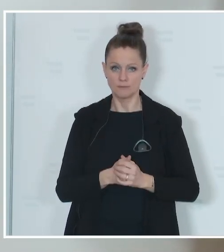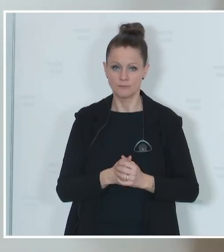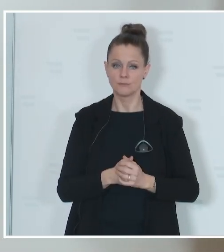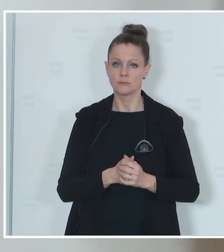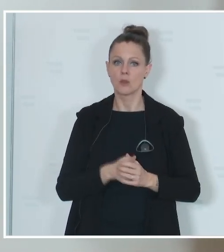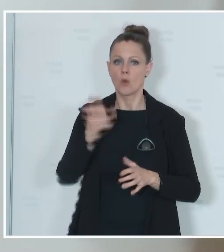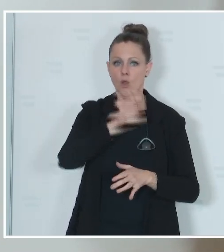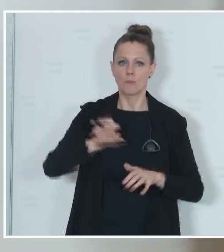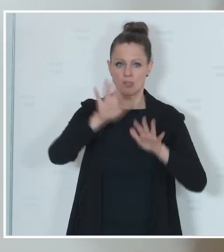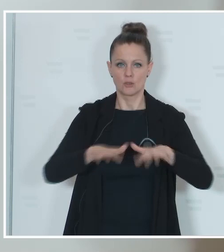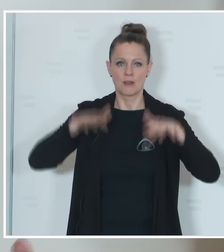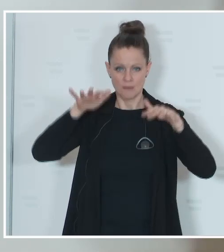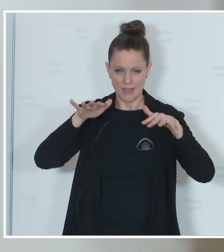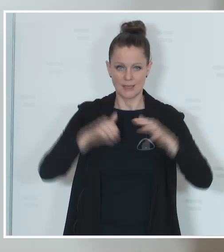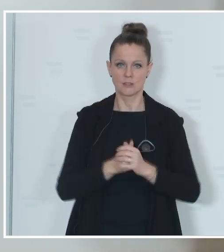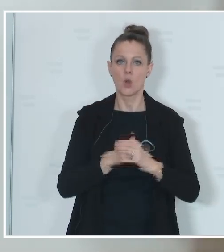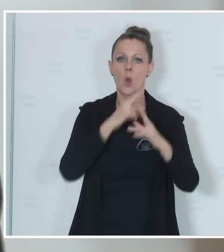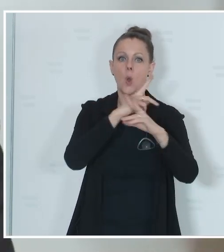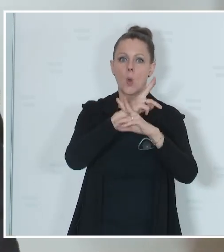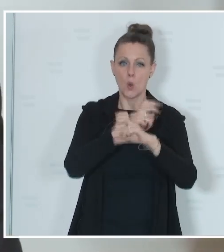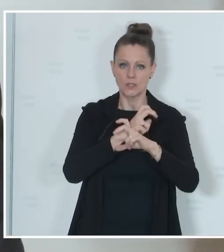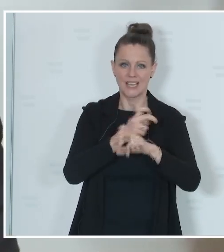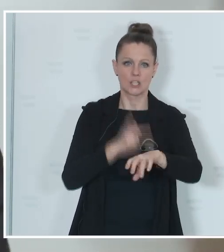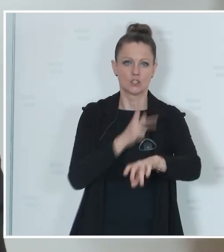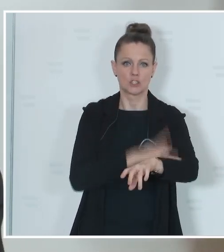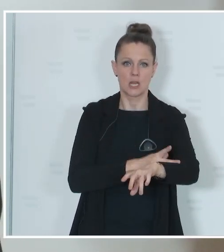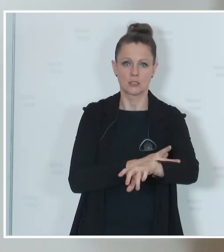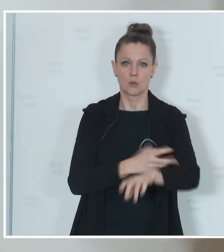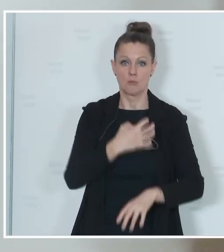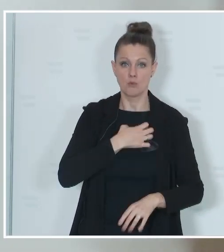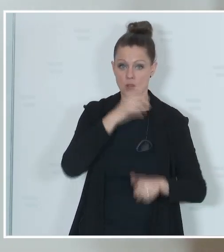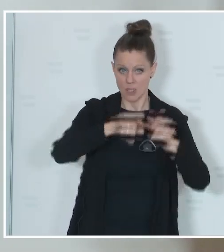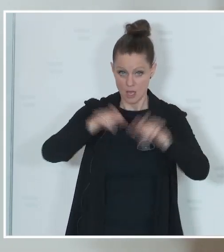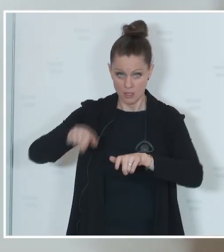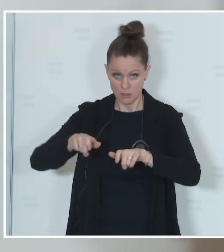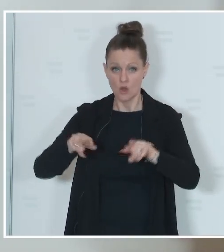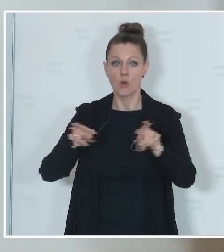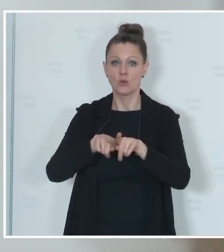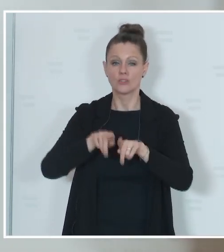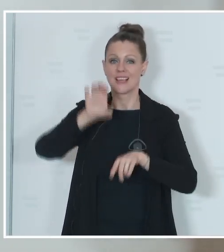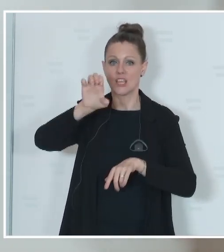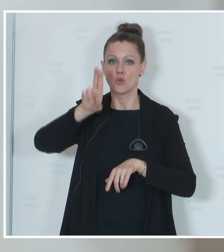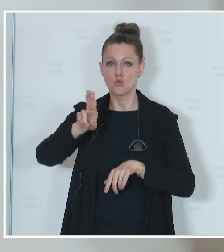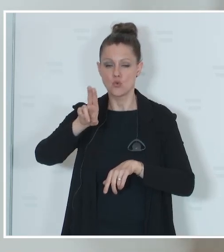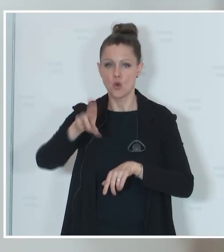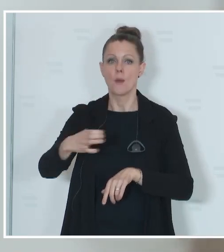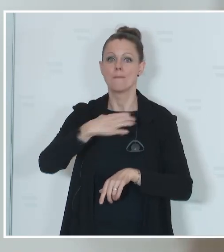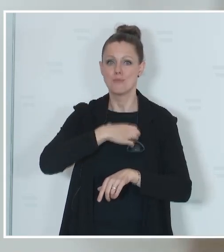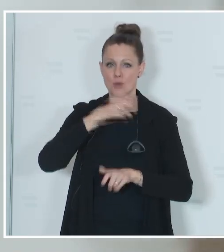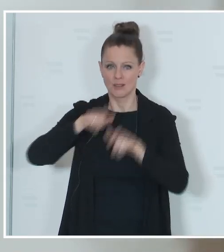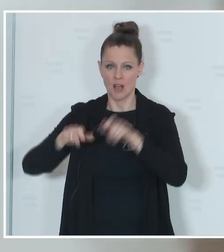Parlament in Österreich österreichische Staatsbürger und EU-Bürger mit Hauptwohnsitz in